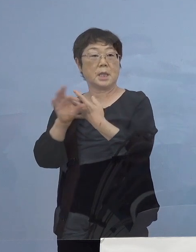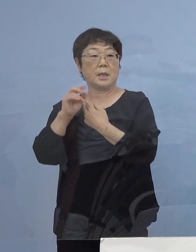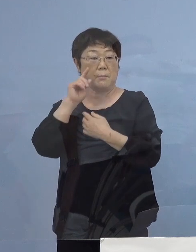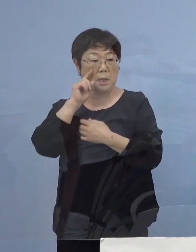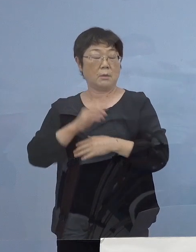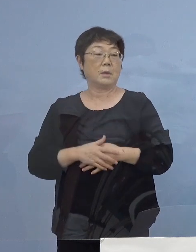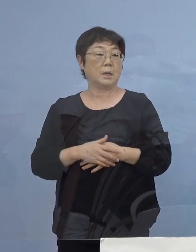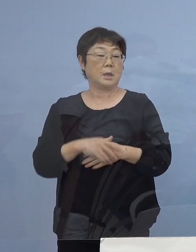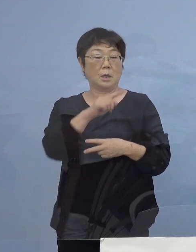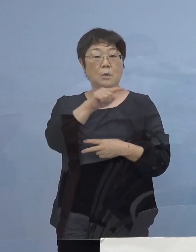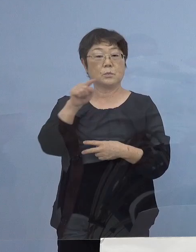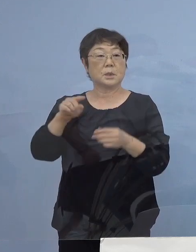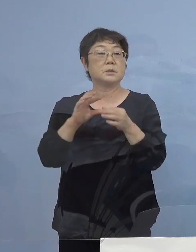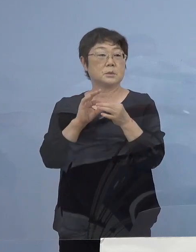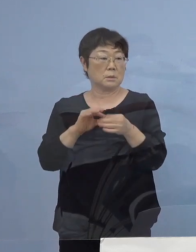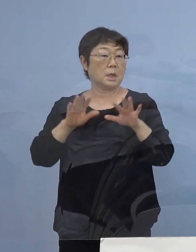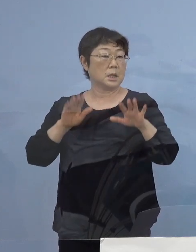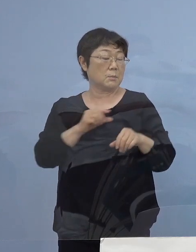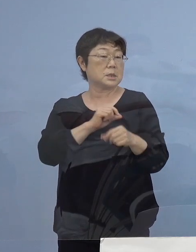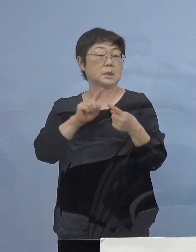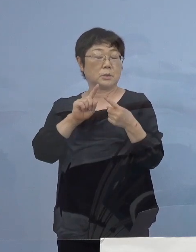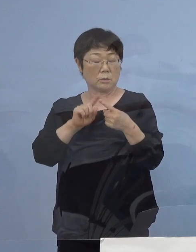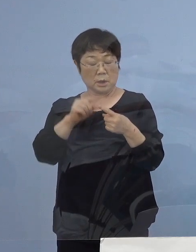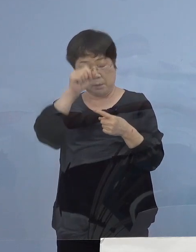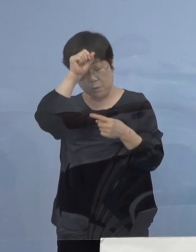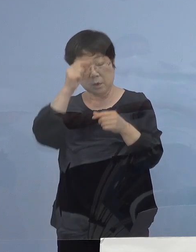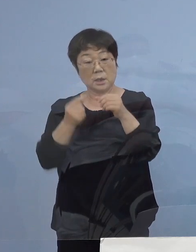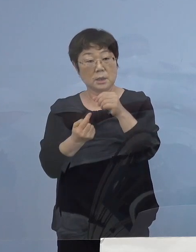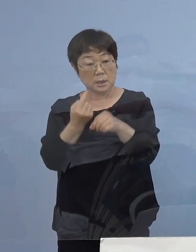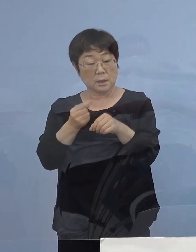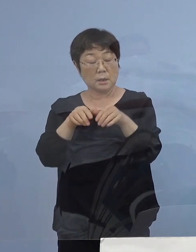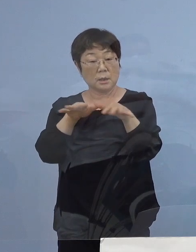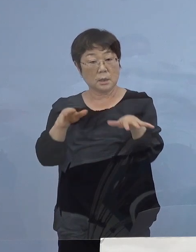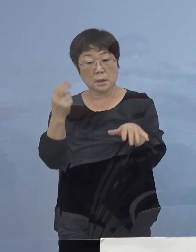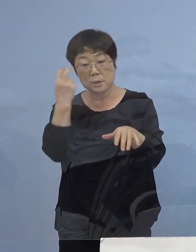現段階では まだ積極的疫学調査 調査中でありますが